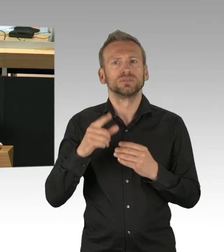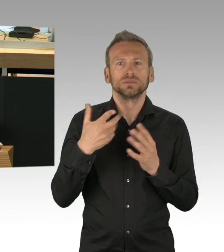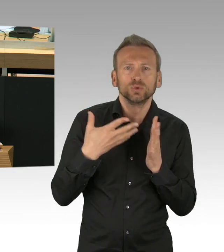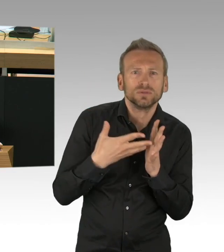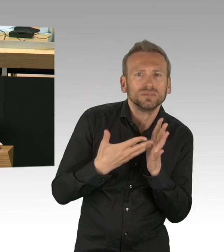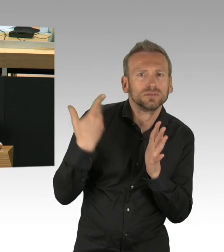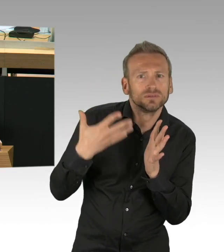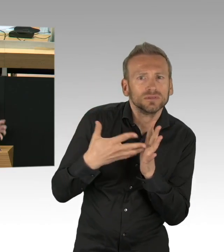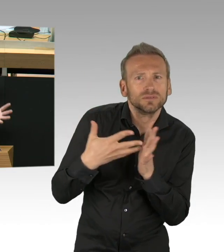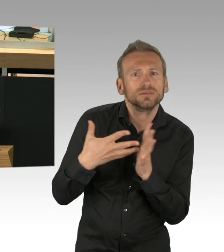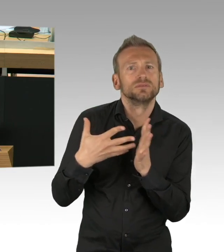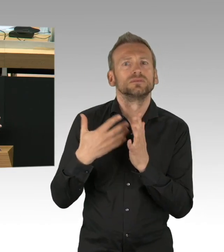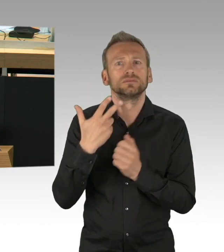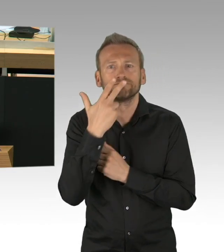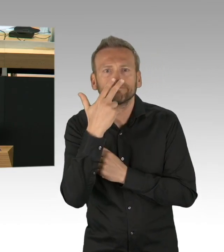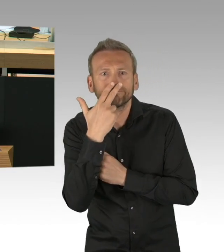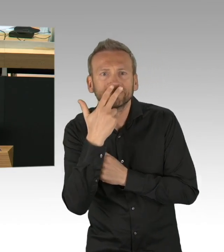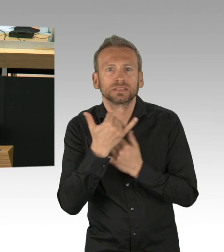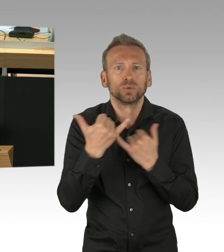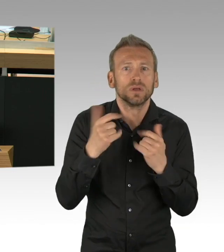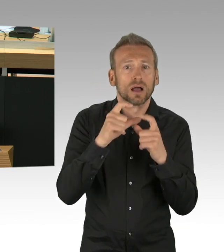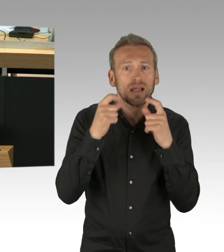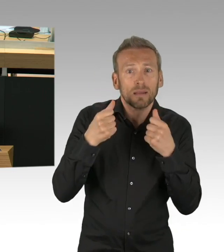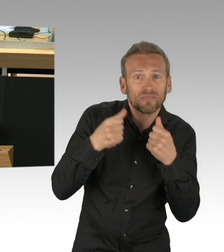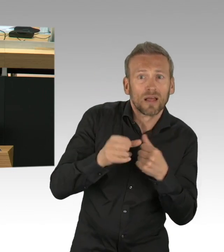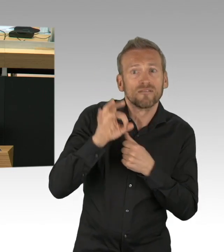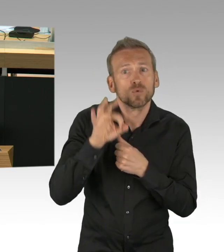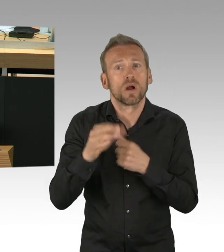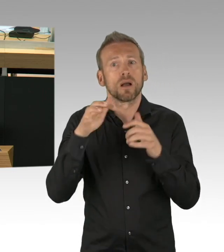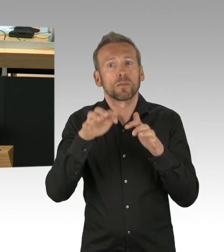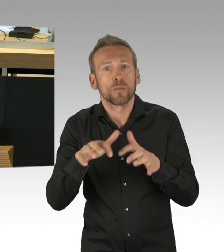mit Desinfektionsgemisch in der Luft, zum Desinfizieren, wenn man reingeht.